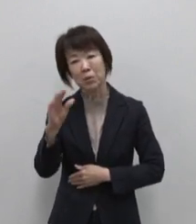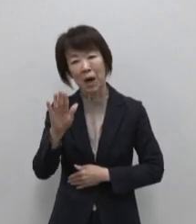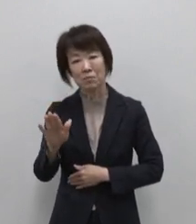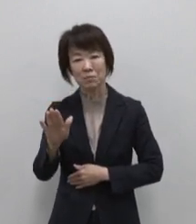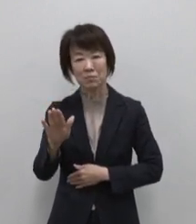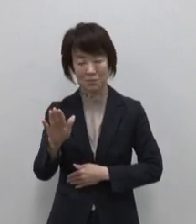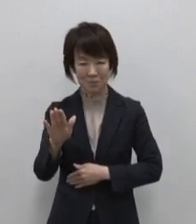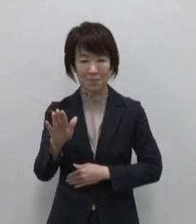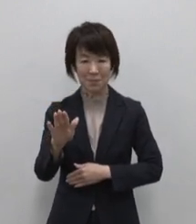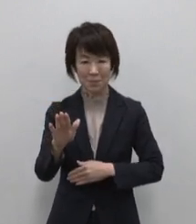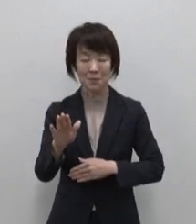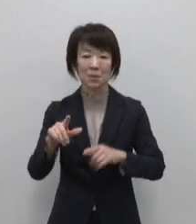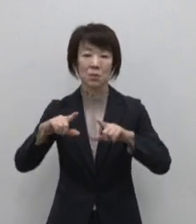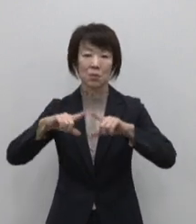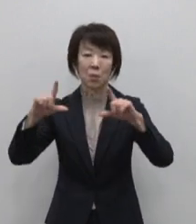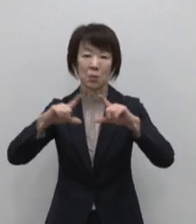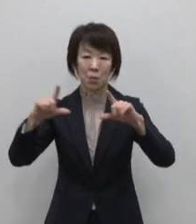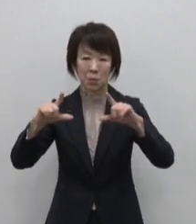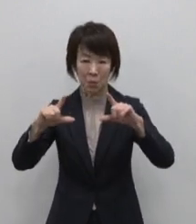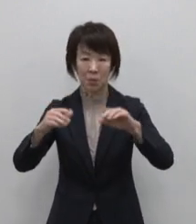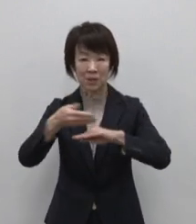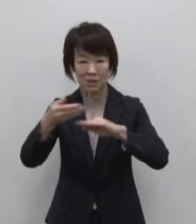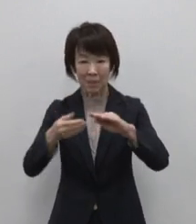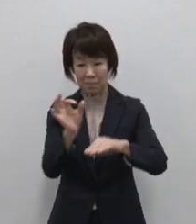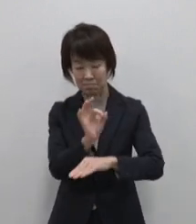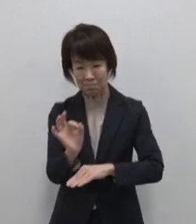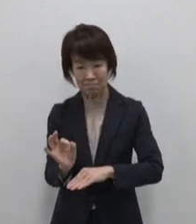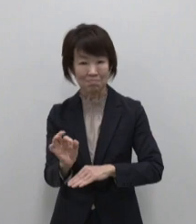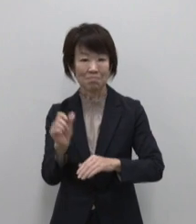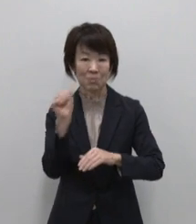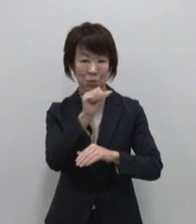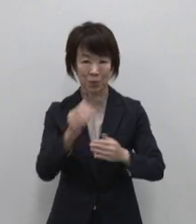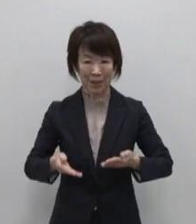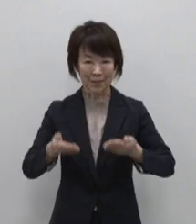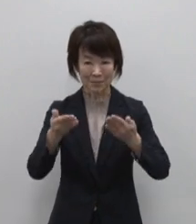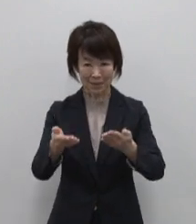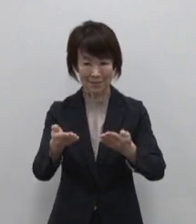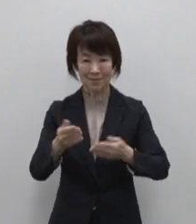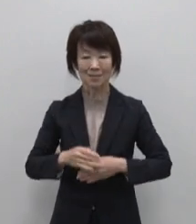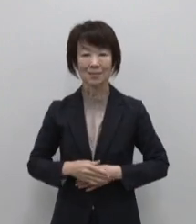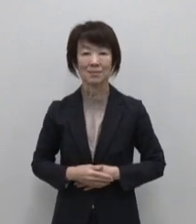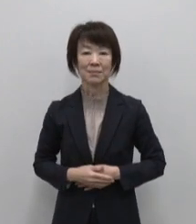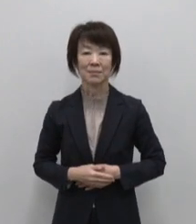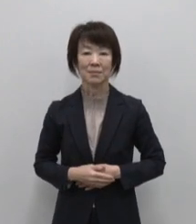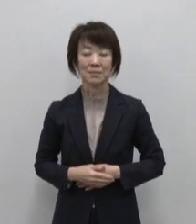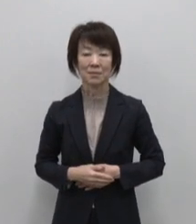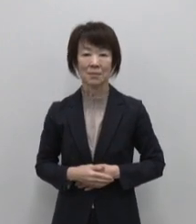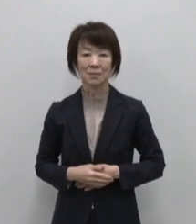東京の離島についてご紹介します